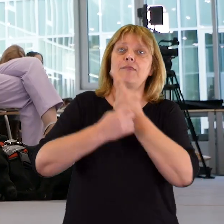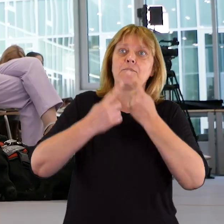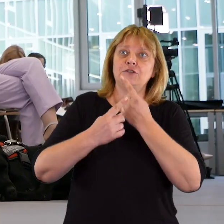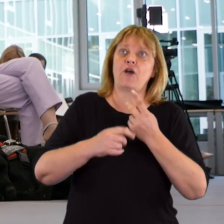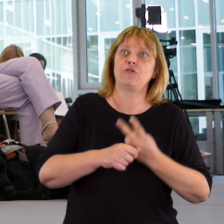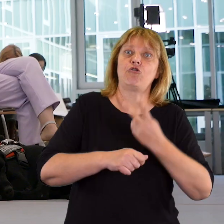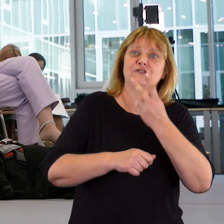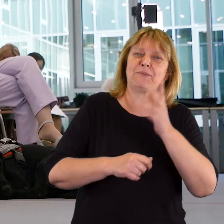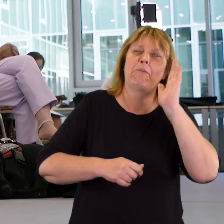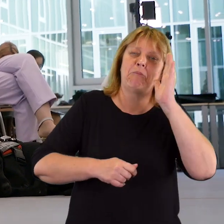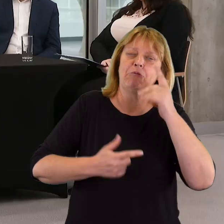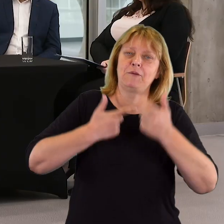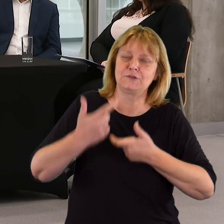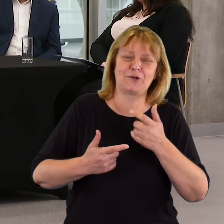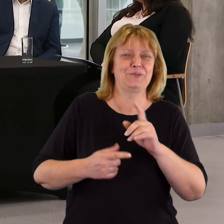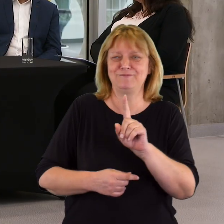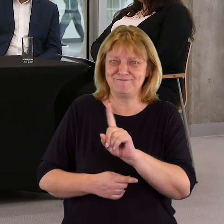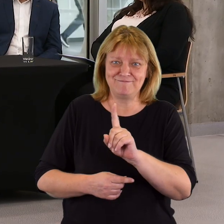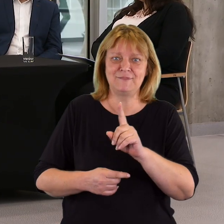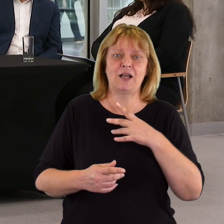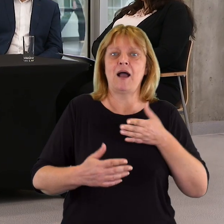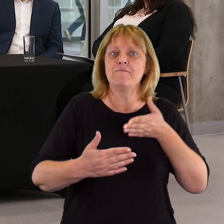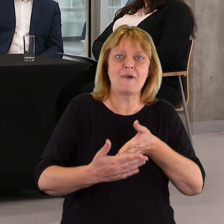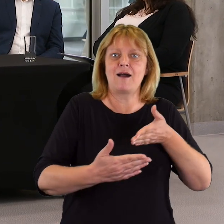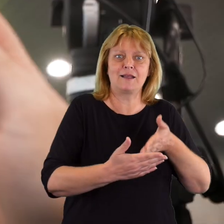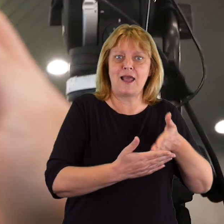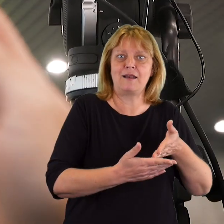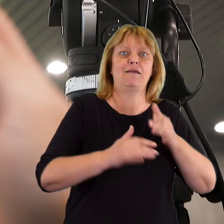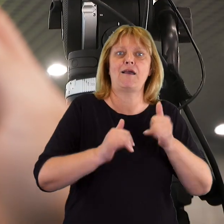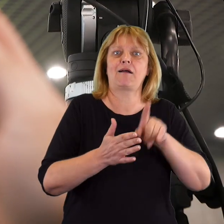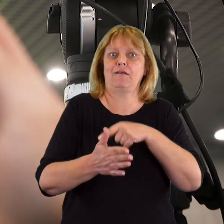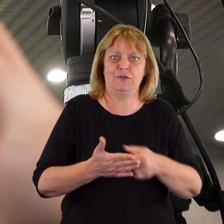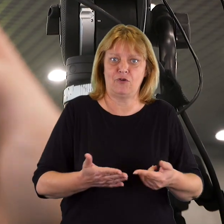czy dostępność można później wprowadzić albo bariery, w jaki sposób niwelować.